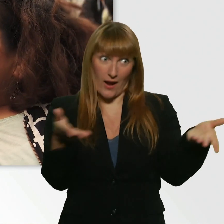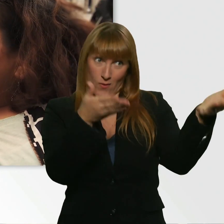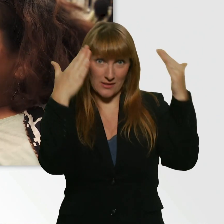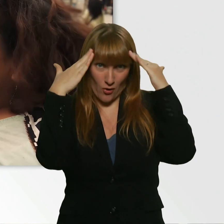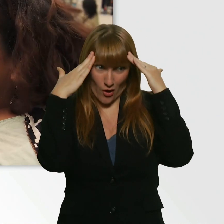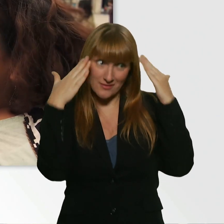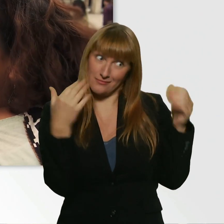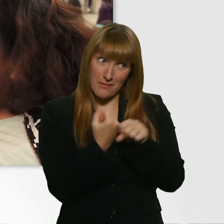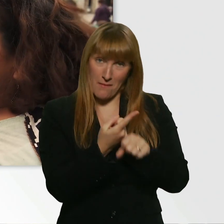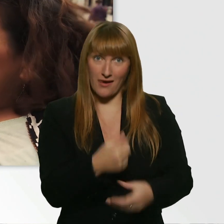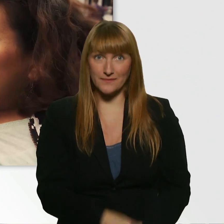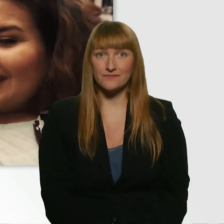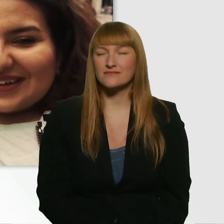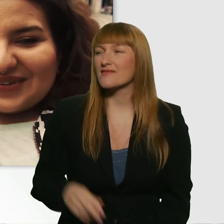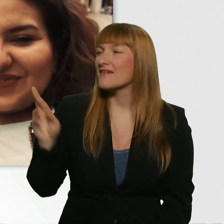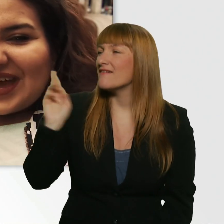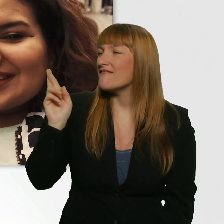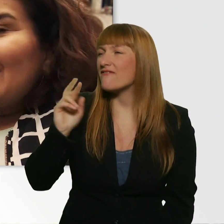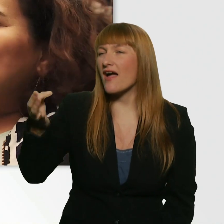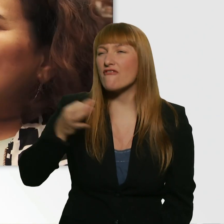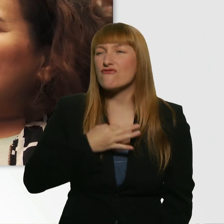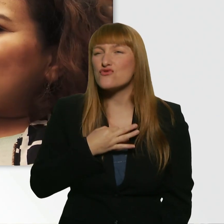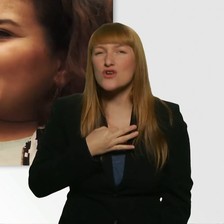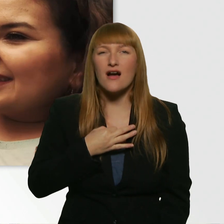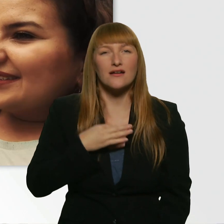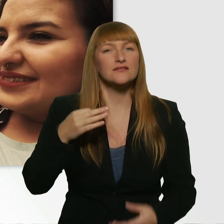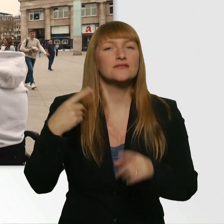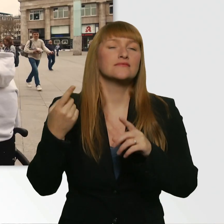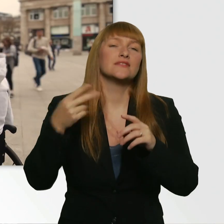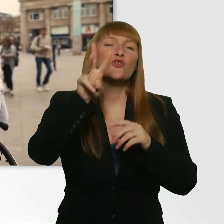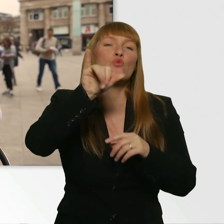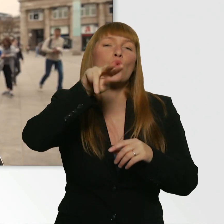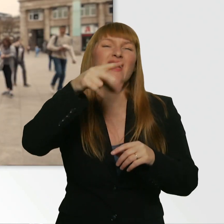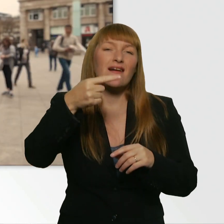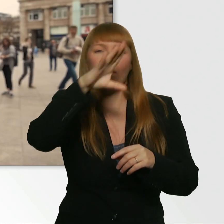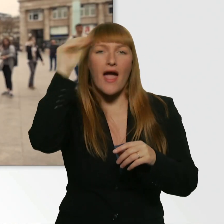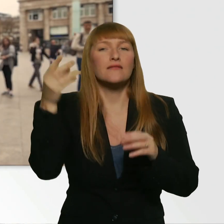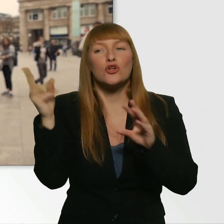Wer ist mein Wingman? - Wer ist dein Wingman? (Kübra) So Leroy, viel Erfolg.